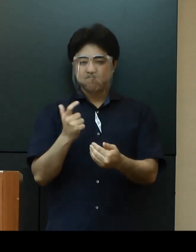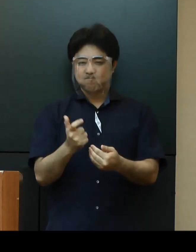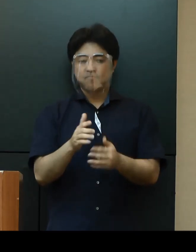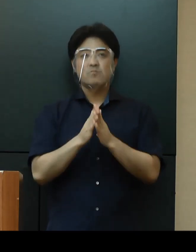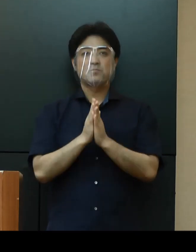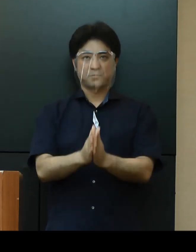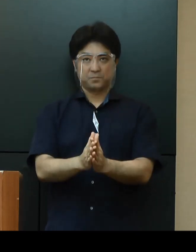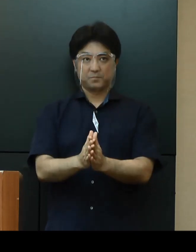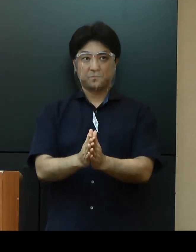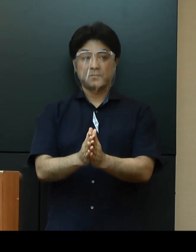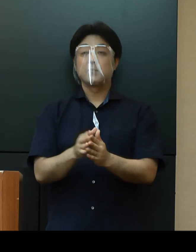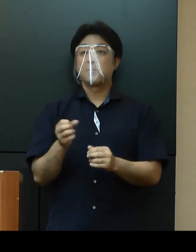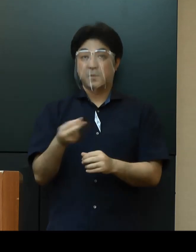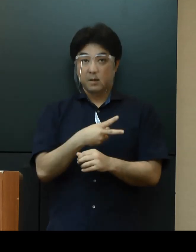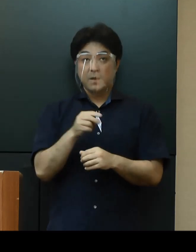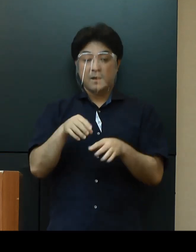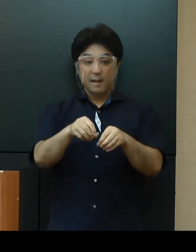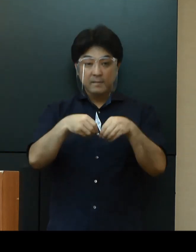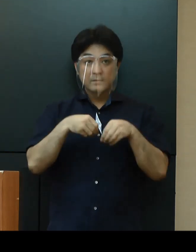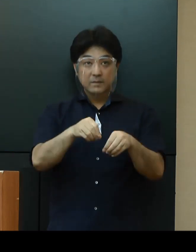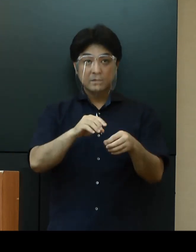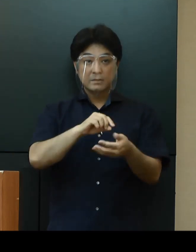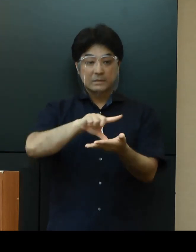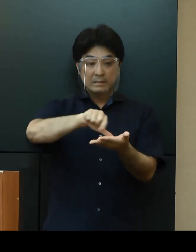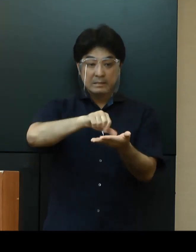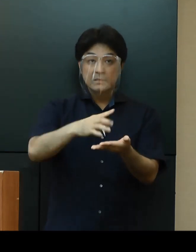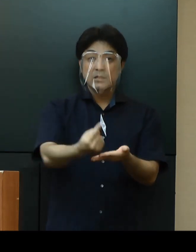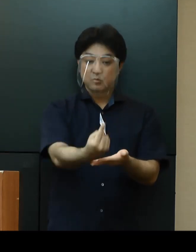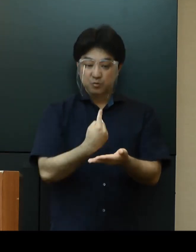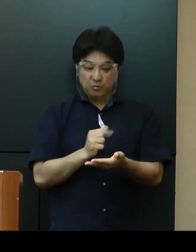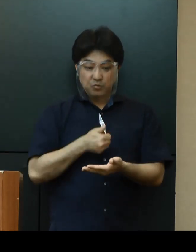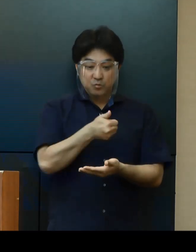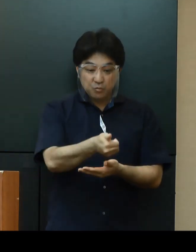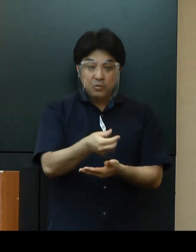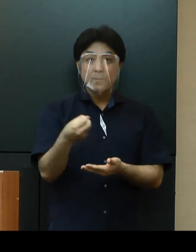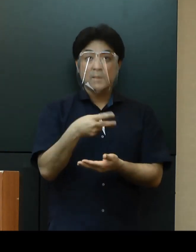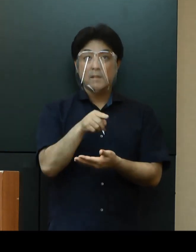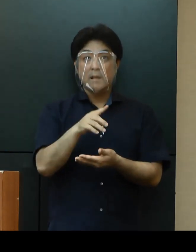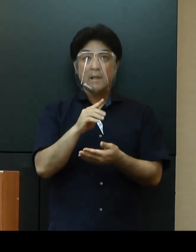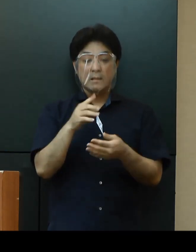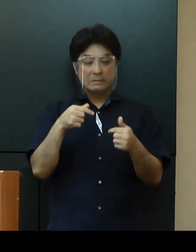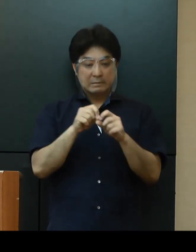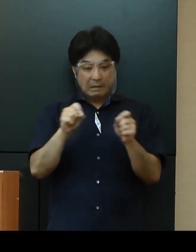そのうえで、感染が拡大している地域からの来訪者との長時間の会食等については